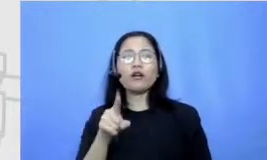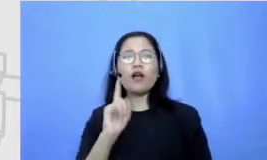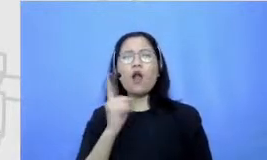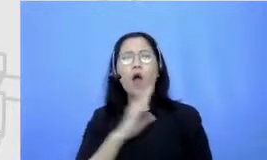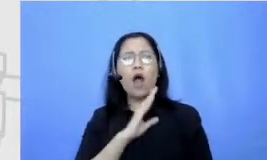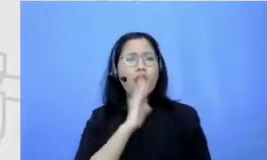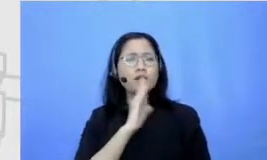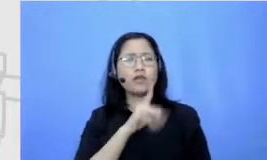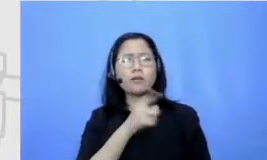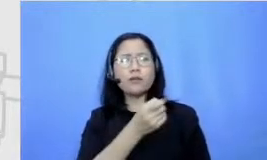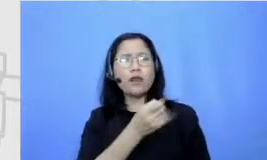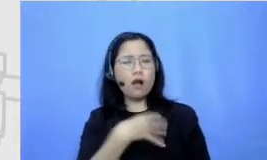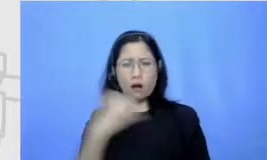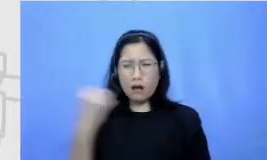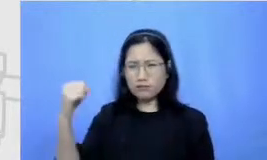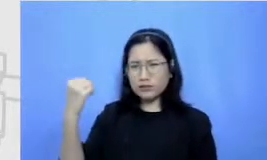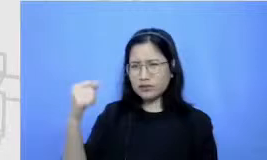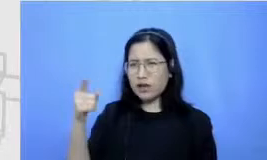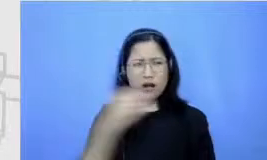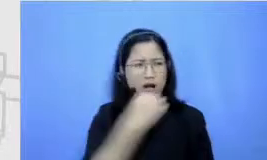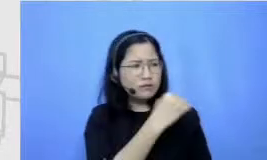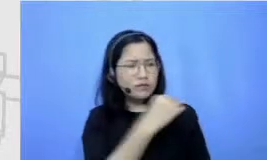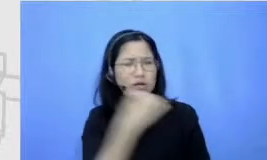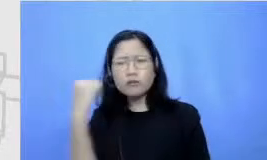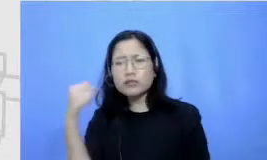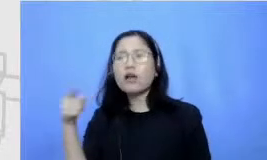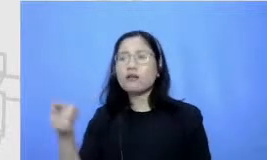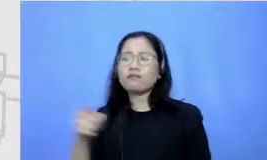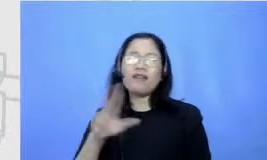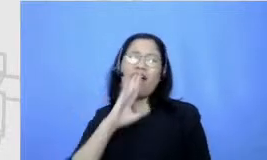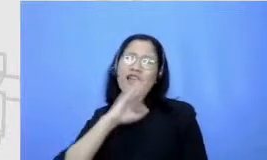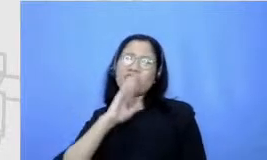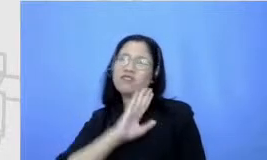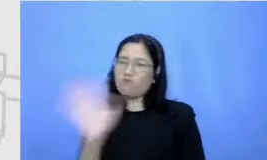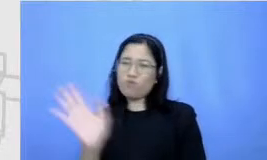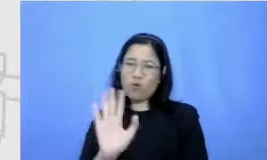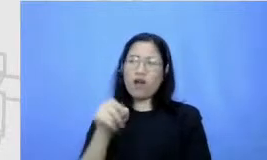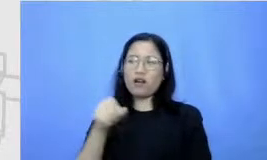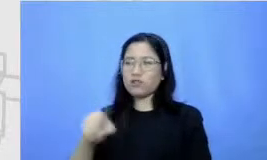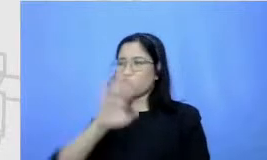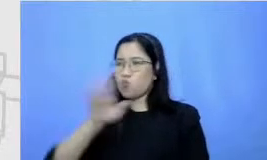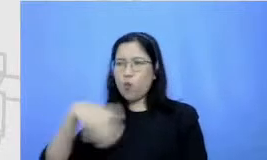Itu bukan sebuah alasan karena informasi begitu beragam semuanya fingertips ibaratnya asal kita